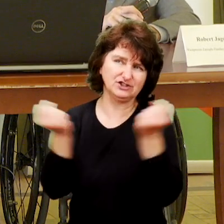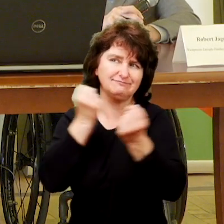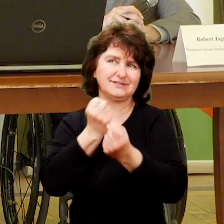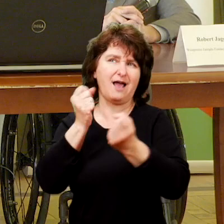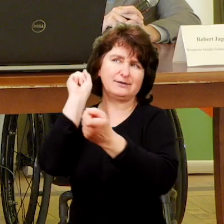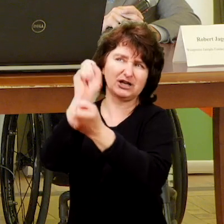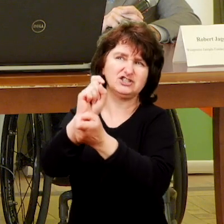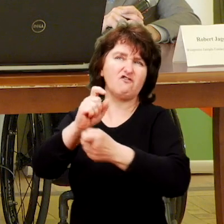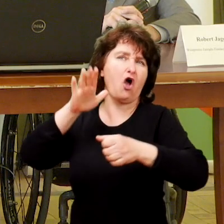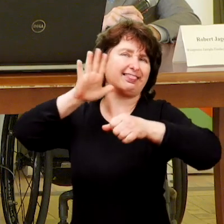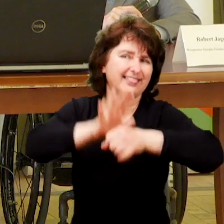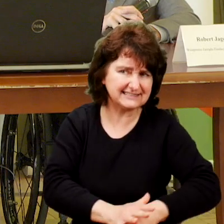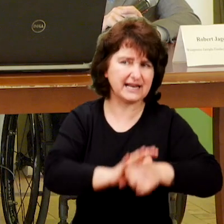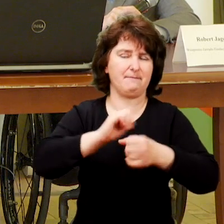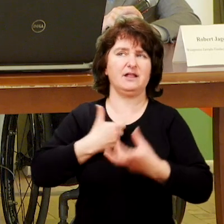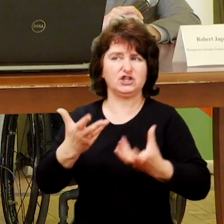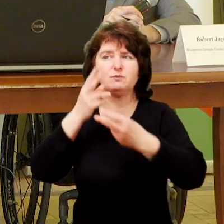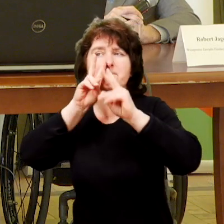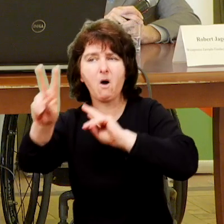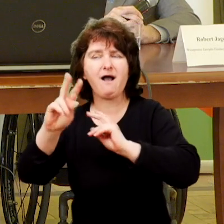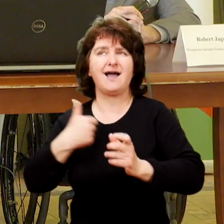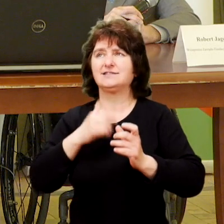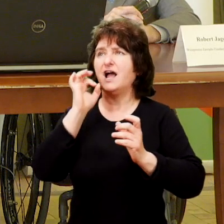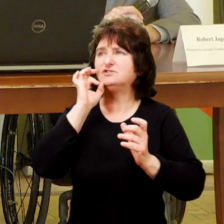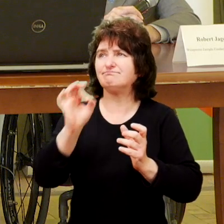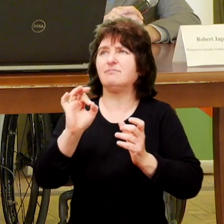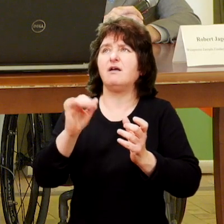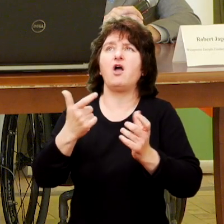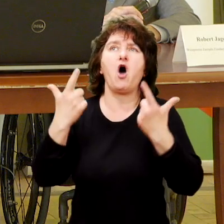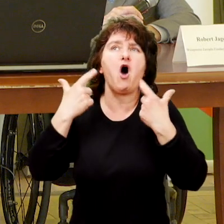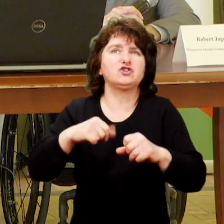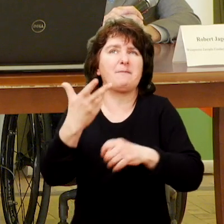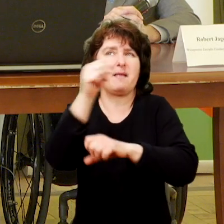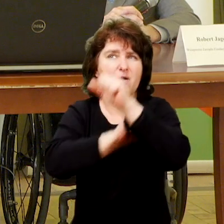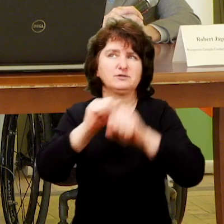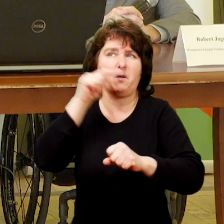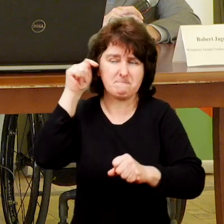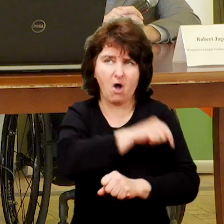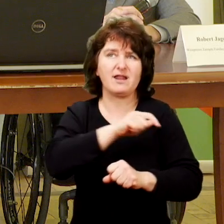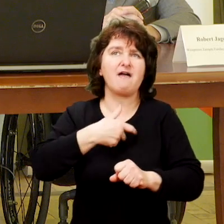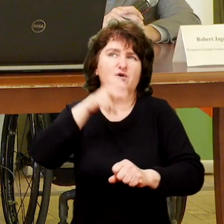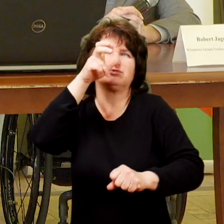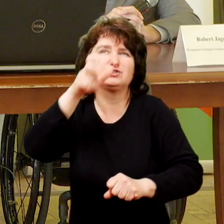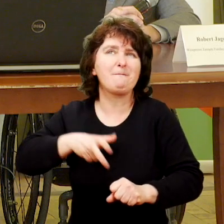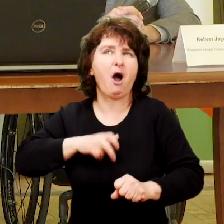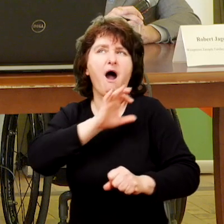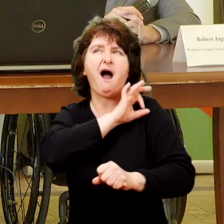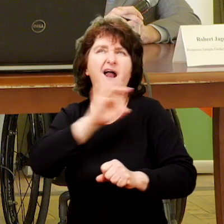na rzecz przeciwdziałania dyskryminacji i pokazaniu aktywnej osoby niepełnosprawnej uprawiającej sport ekstremalny.